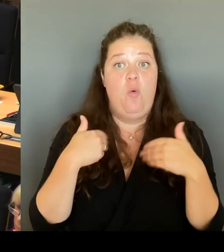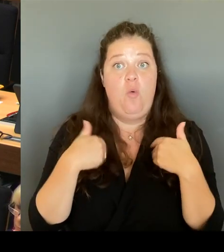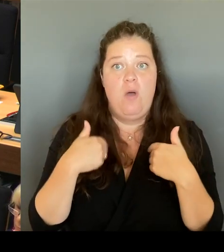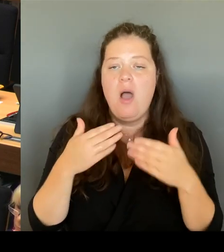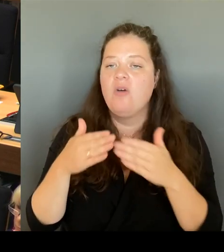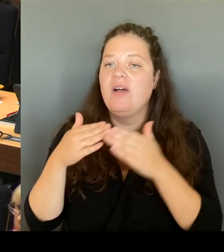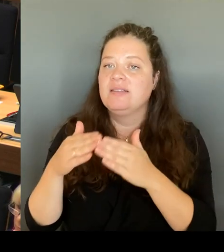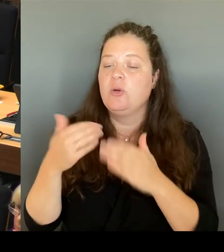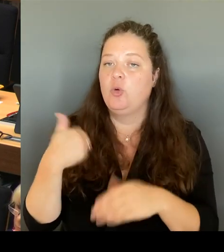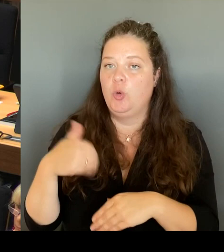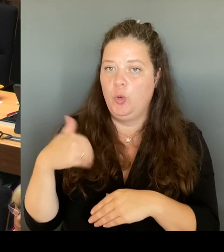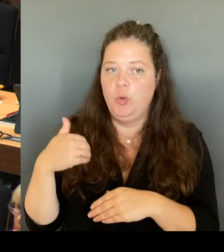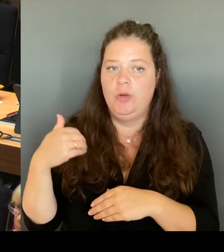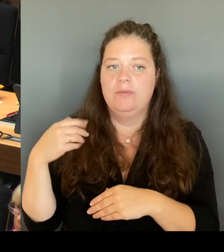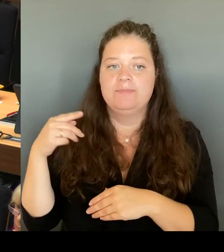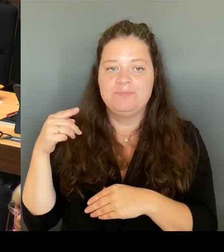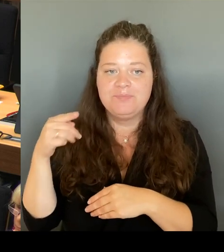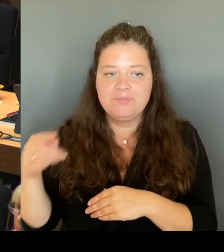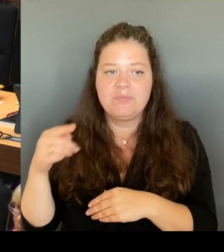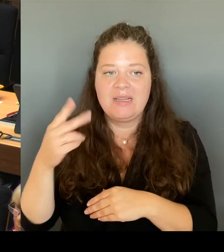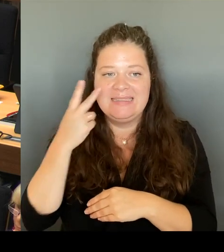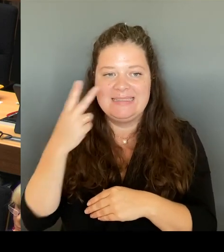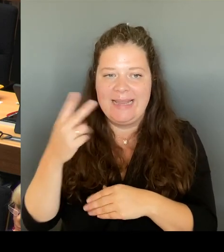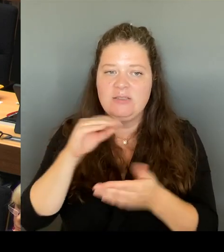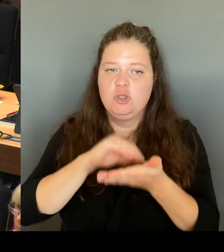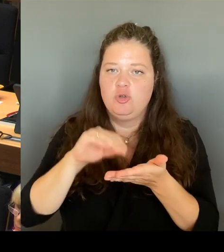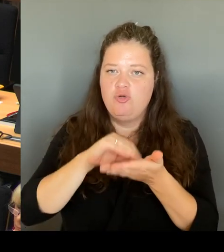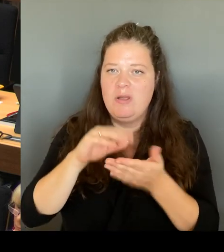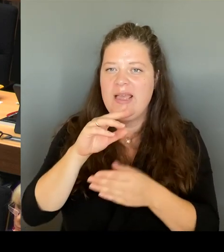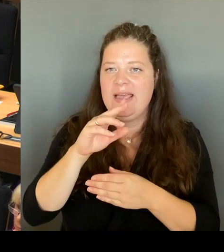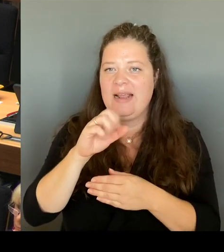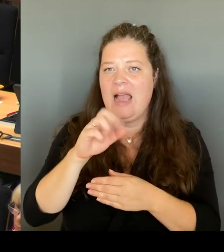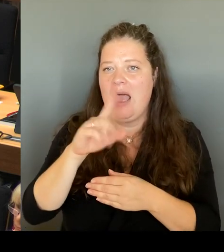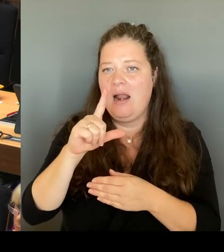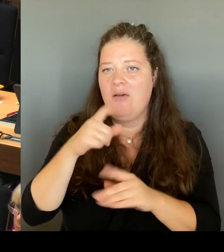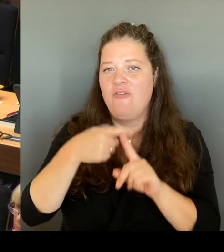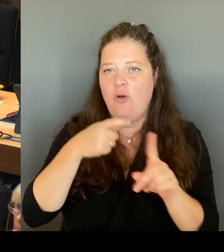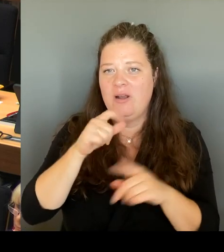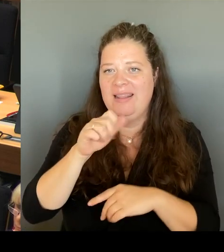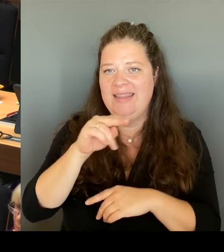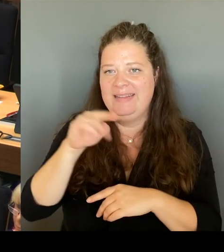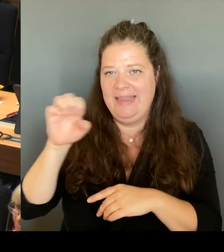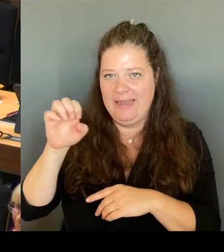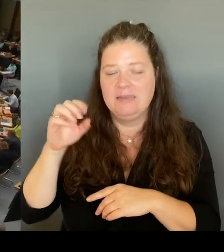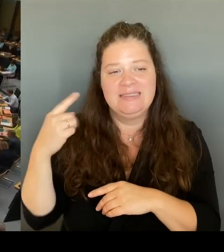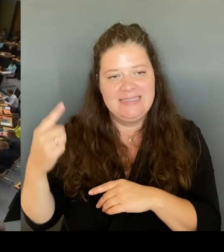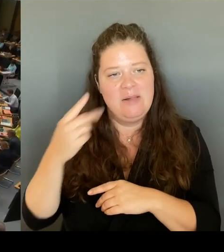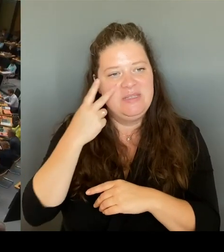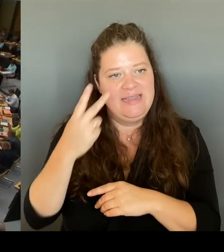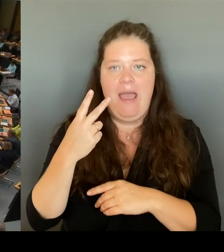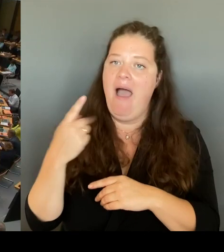für die Förderzentren entdeckt hat. Ich hoffe, dass wir da auch in Zukunft gemeinsam Hand in Hand arbeiten. Danke.